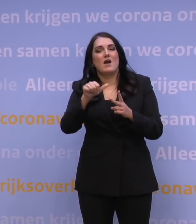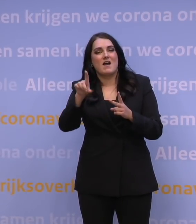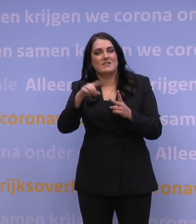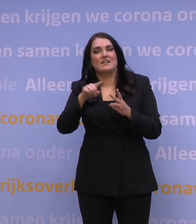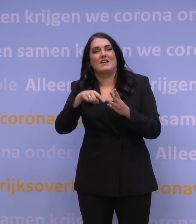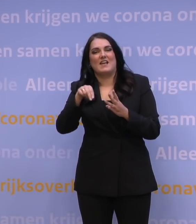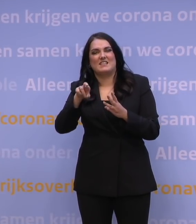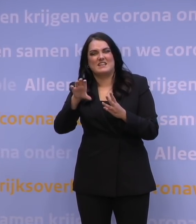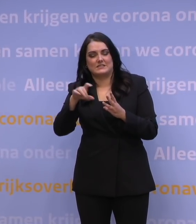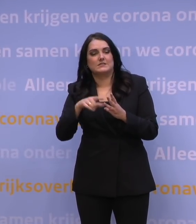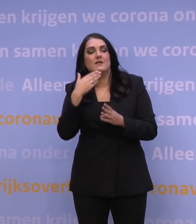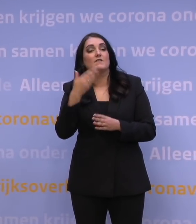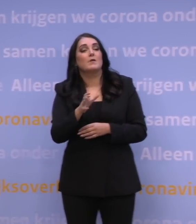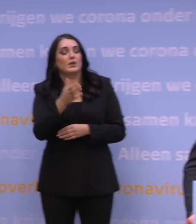Meneer Rutte, is deze lockdown het bewijs